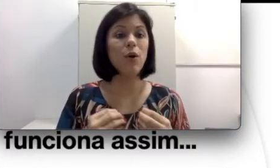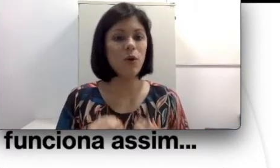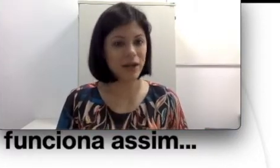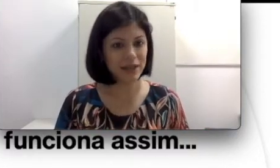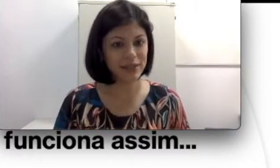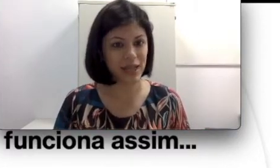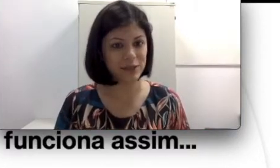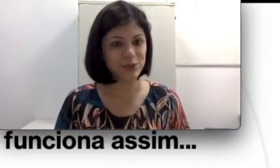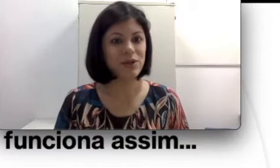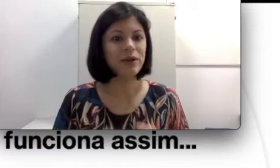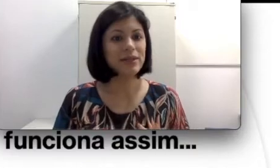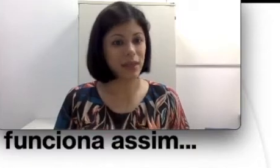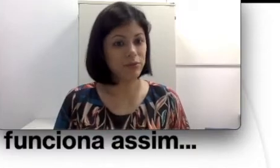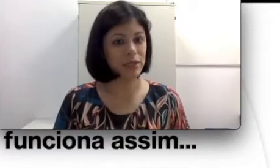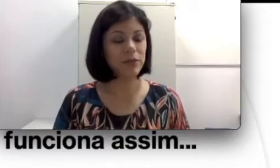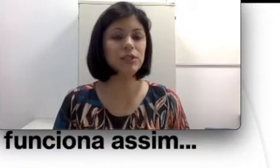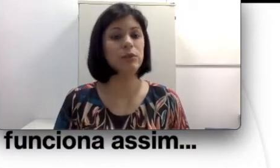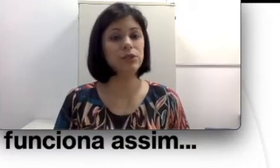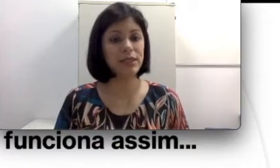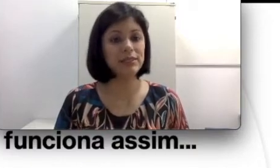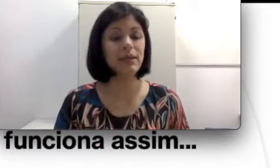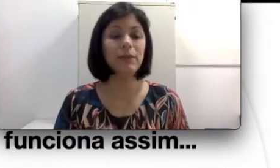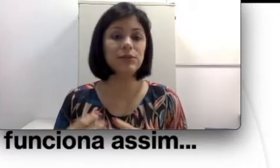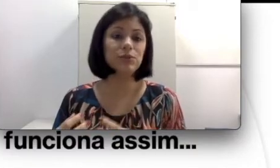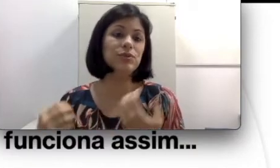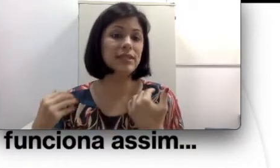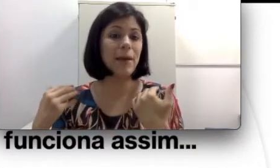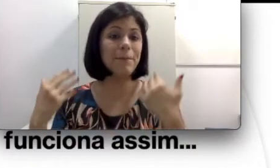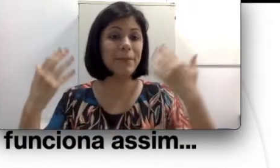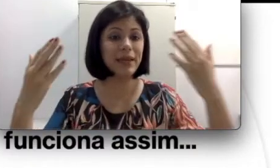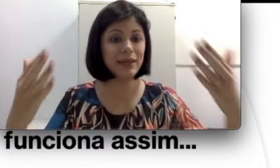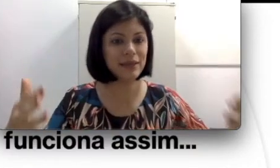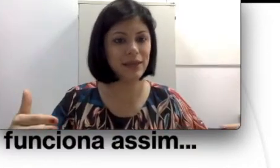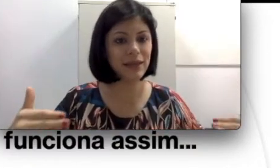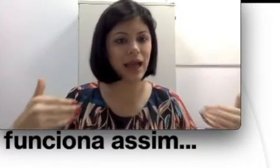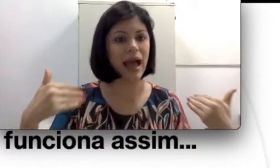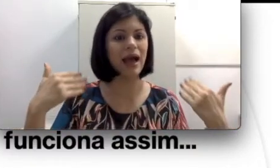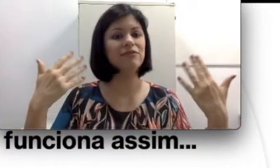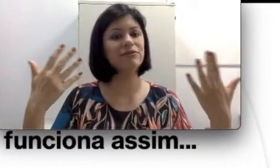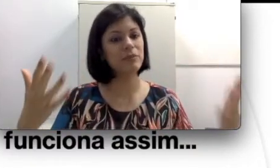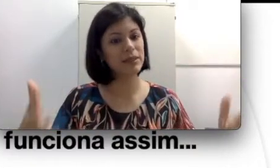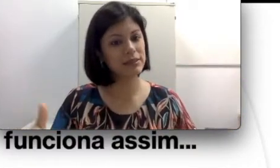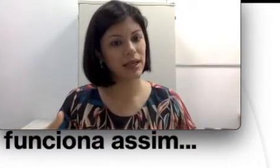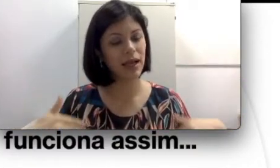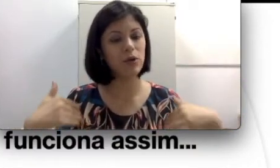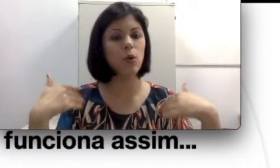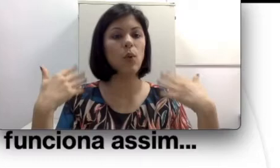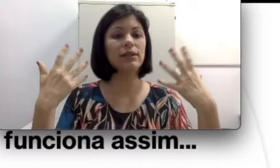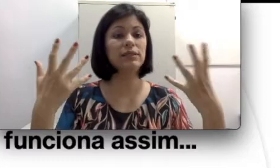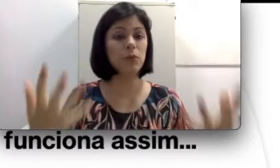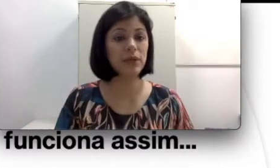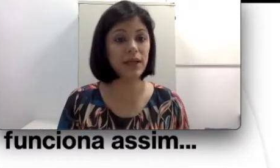que é o termo que a gente utiliza para surdos que aprendem a verbalizar ou a se comunicar